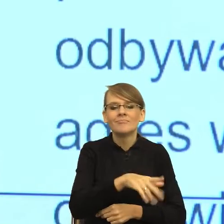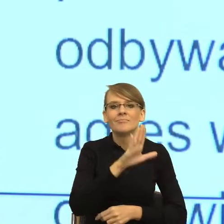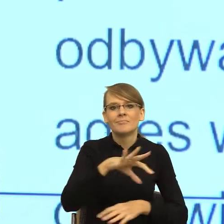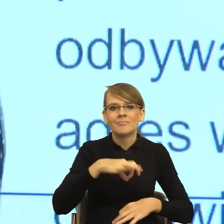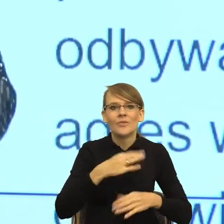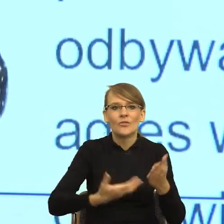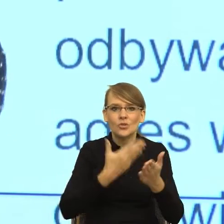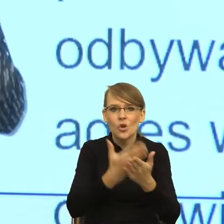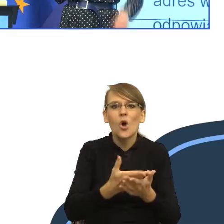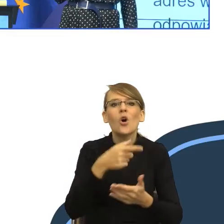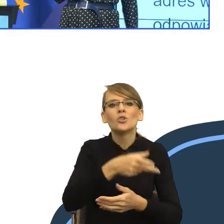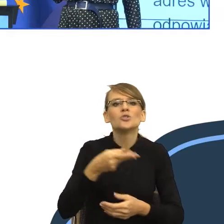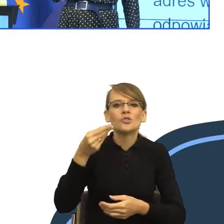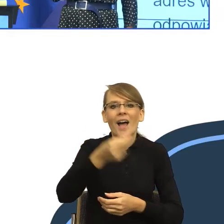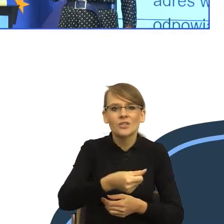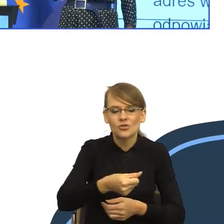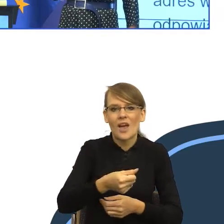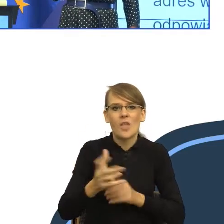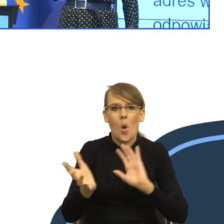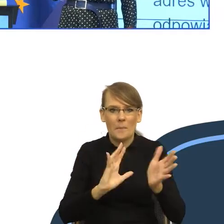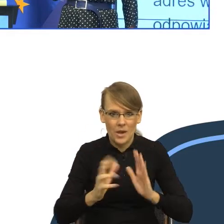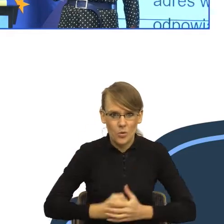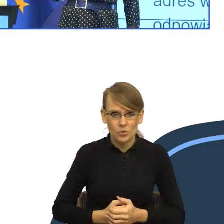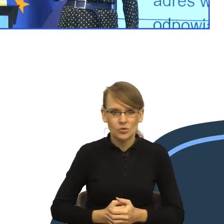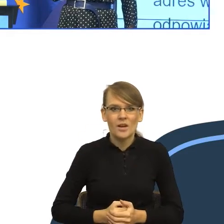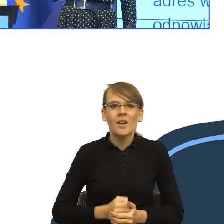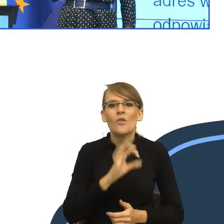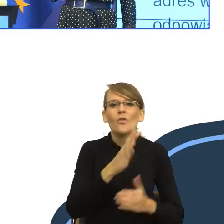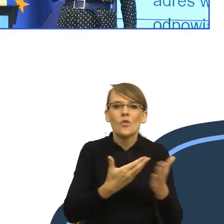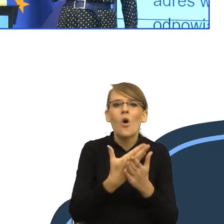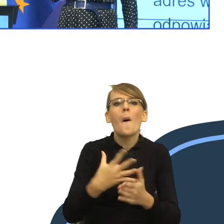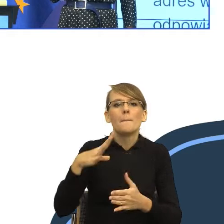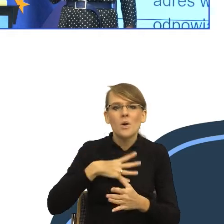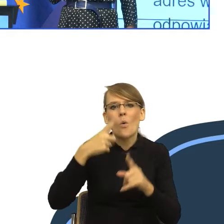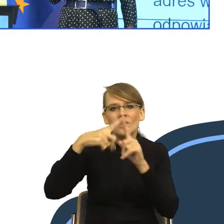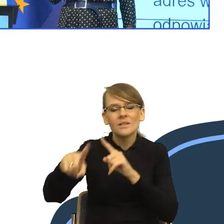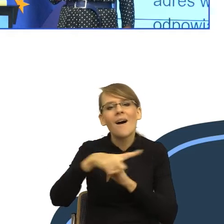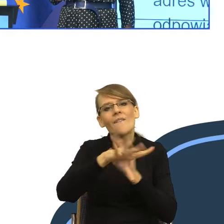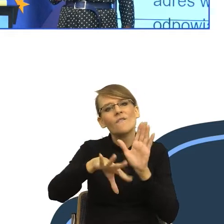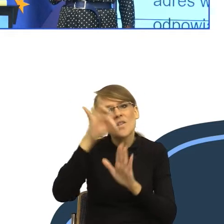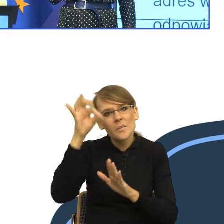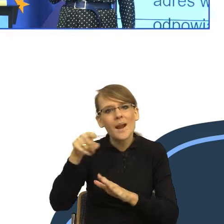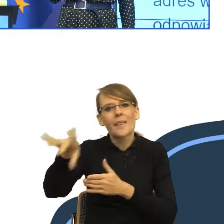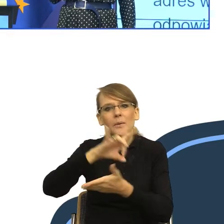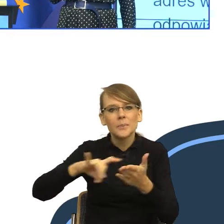Posłuchajcie Państwo, jak to brzmi. Został przesłany do wybranego przez Panią/Pana gminnego organu właściwego (wójta, wójta, burmistrza,